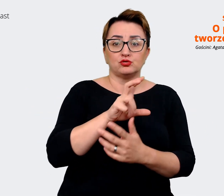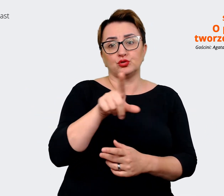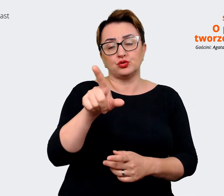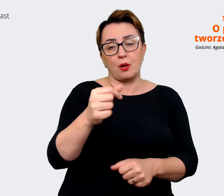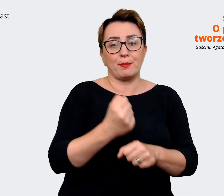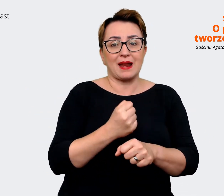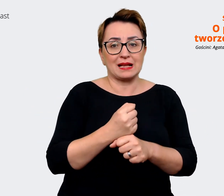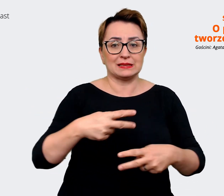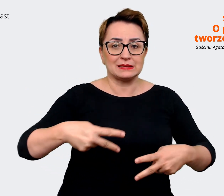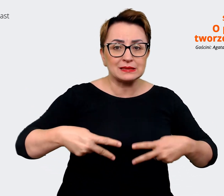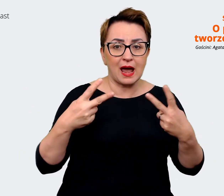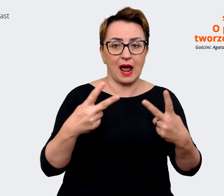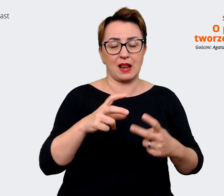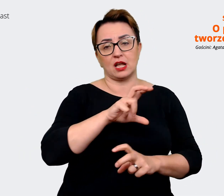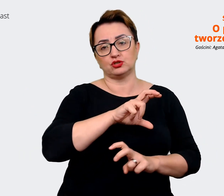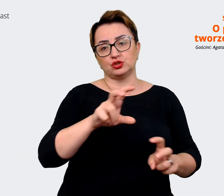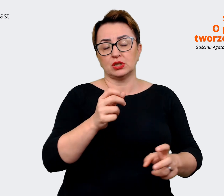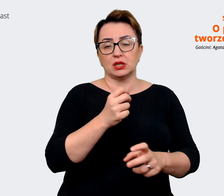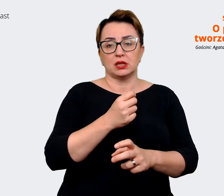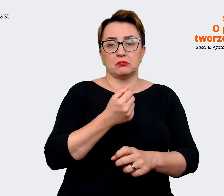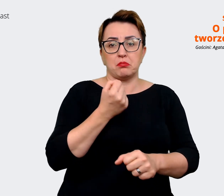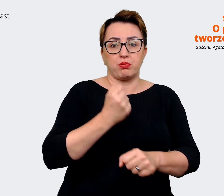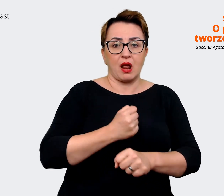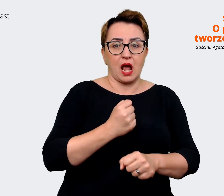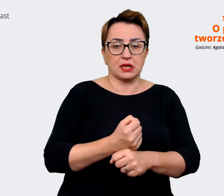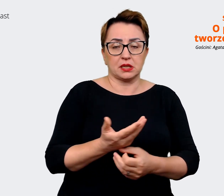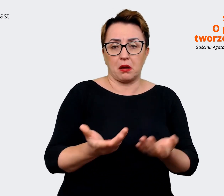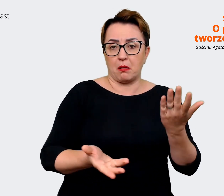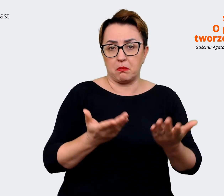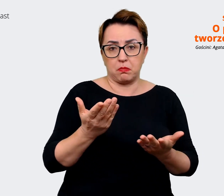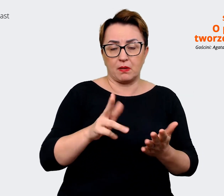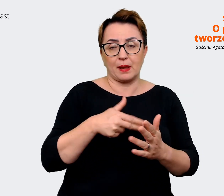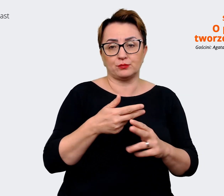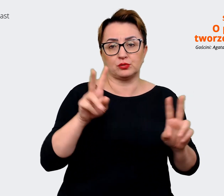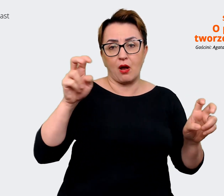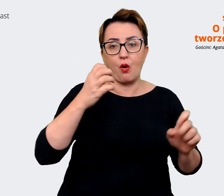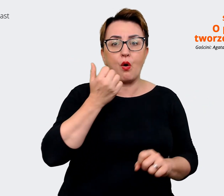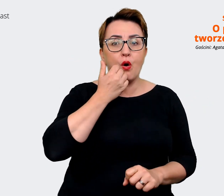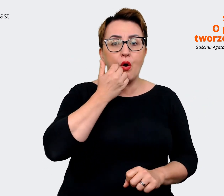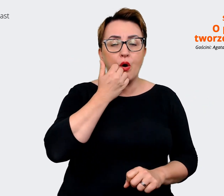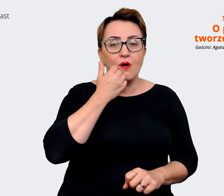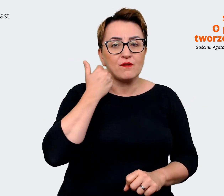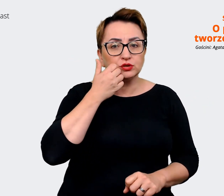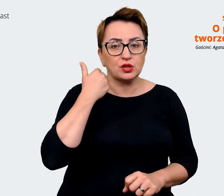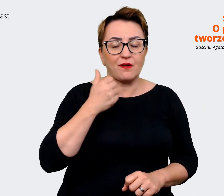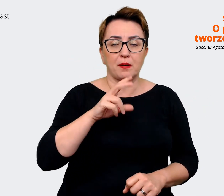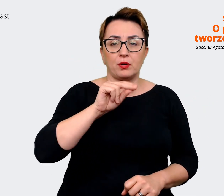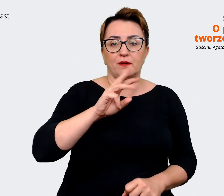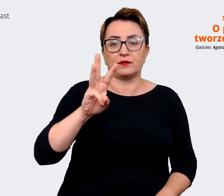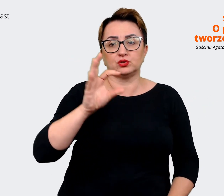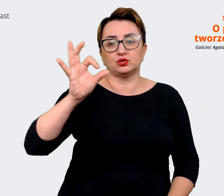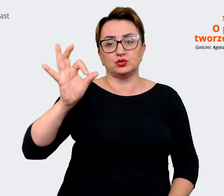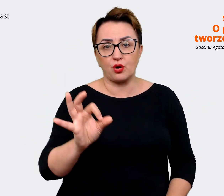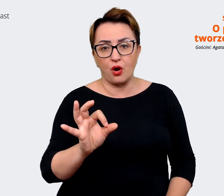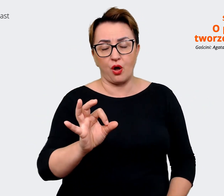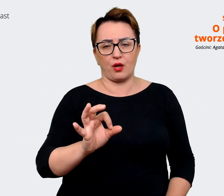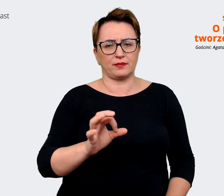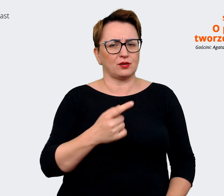nie wiem, owocowe poniedziałki, wtorki, środy. Jakby co jestem komunikatem głównym. I zobaczyć